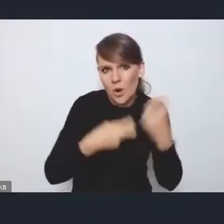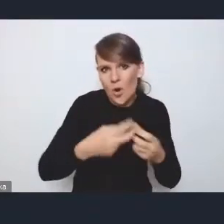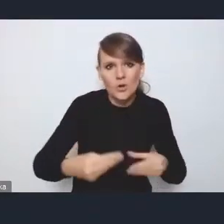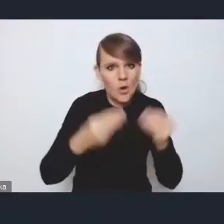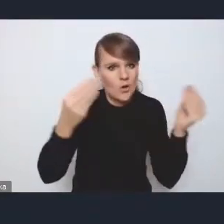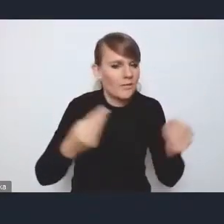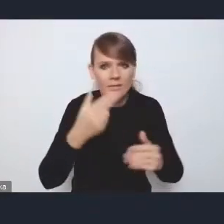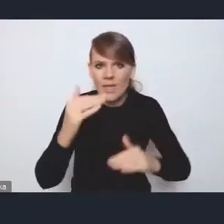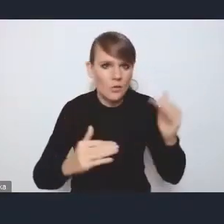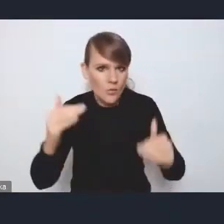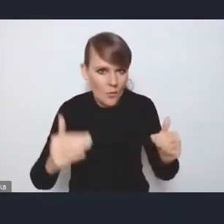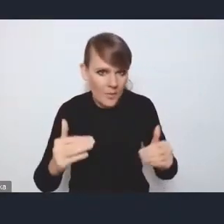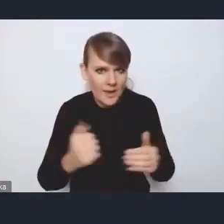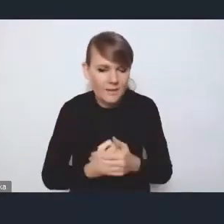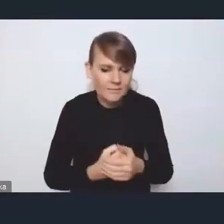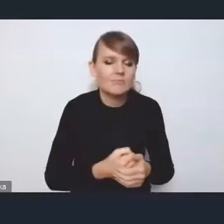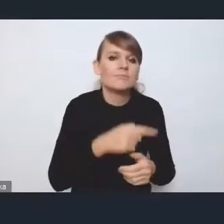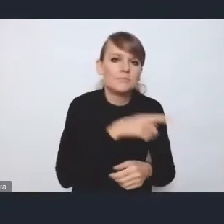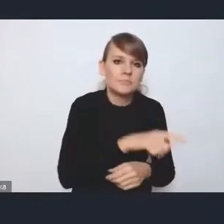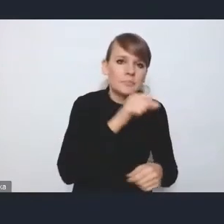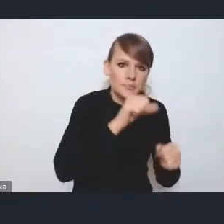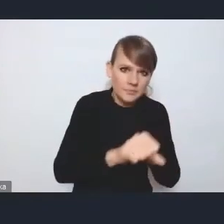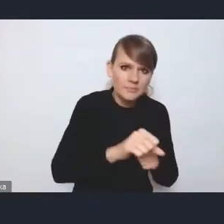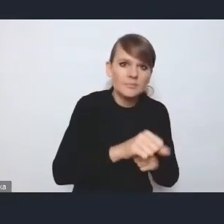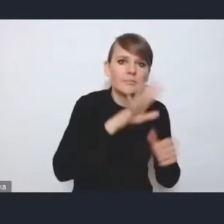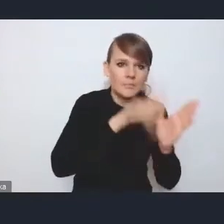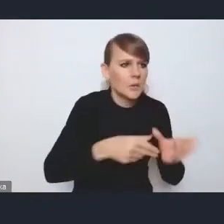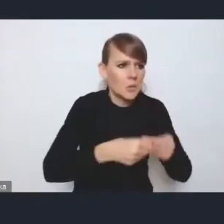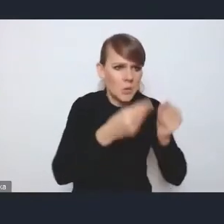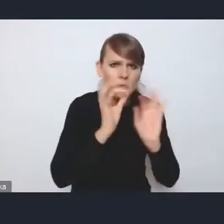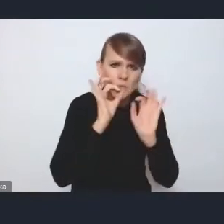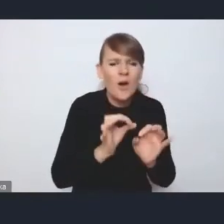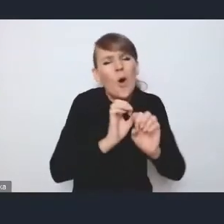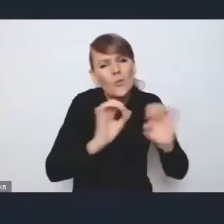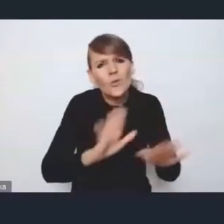Są metropolie, które rozwijają się względnie dobrze, oczywiście mają swoje problemy strukturalne,